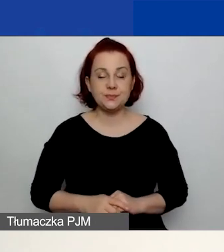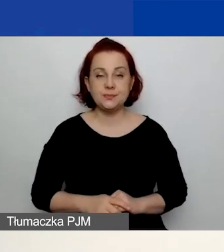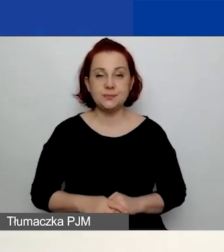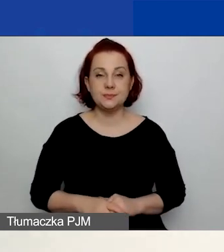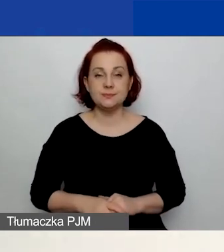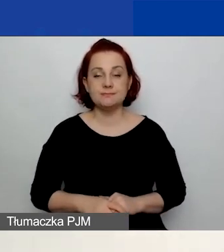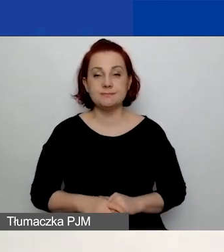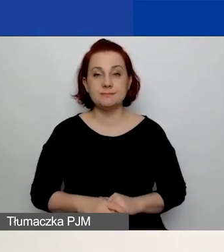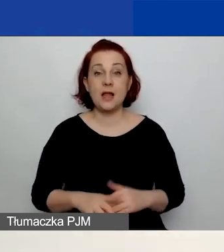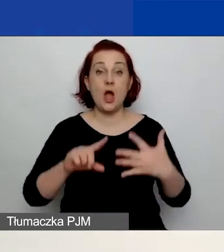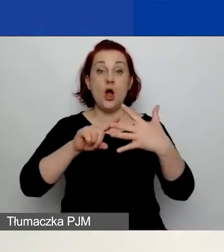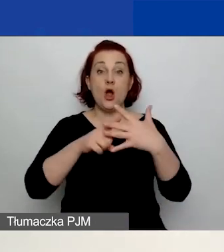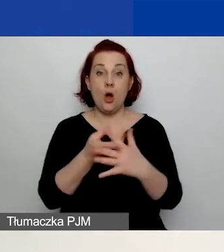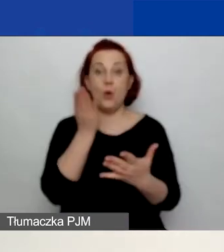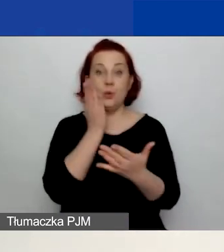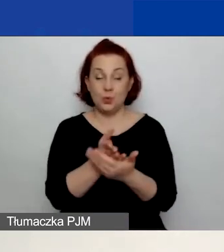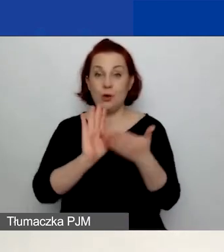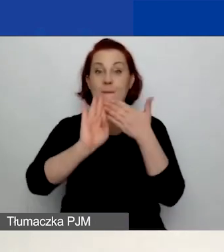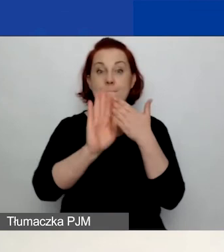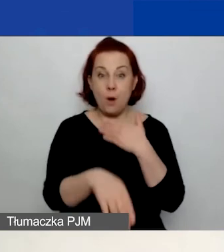Po zalogowaniu się do systemu zobaczycie taki widok.